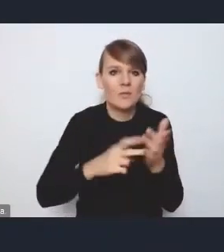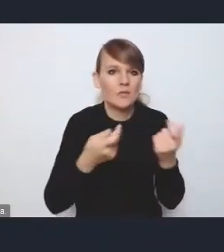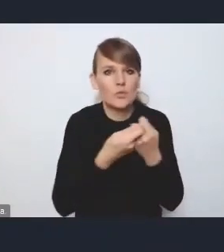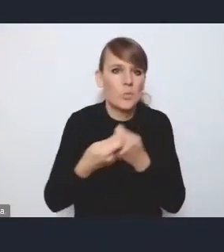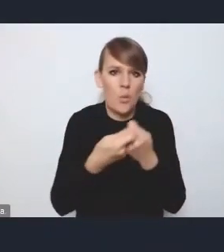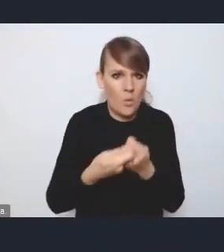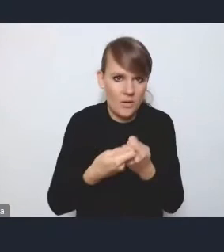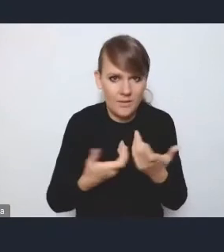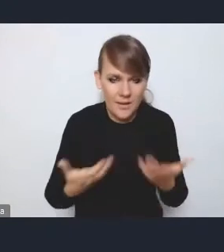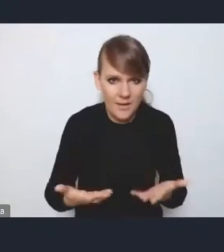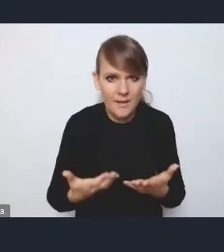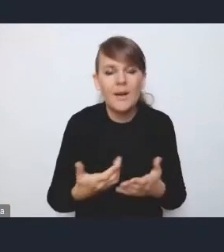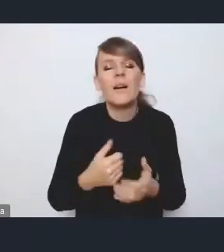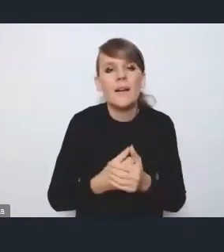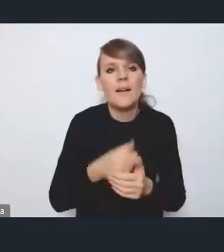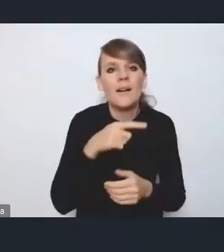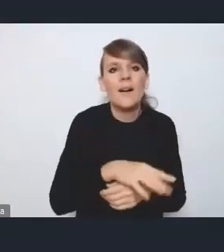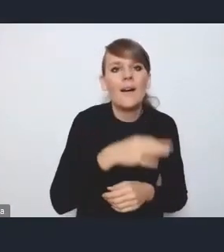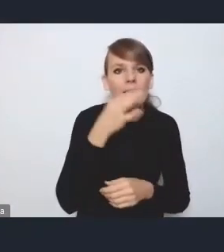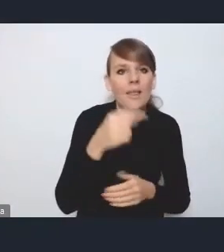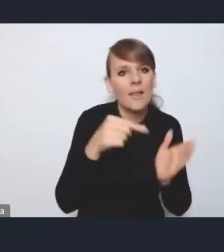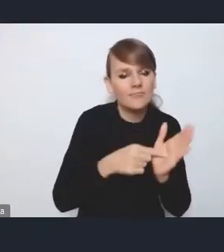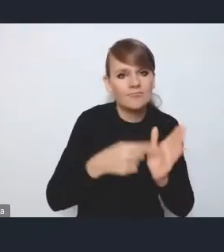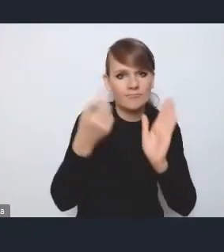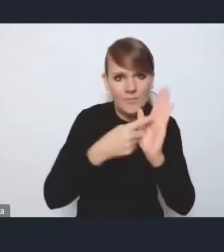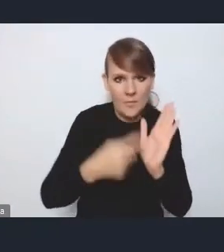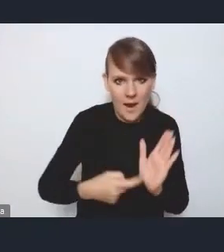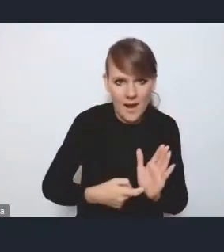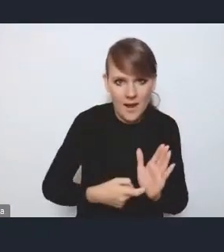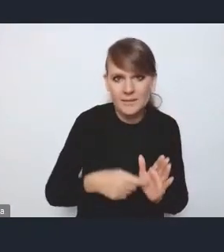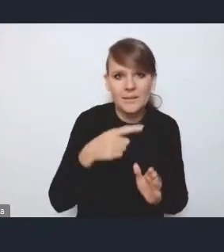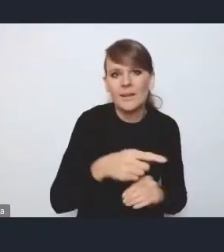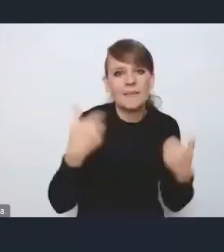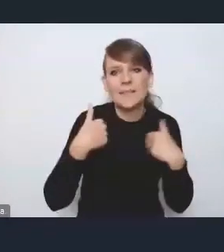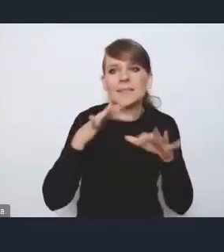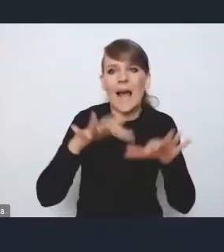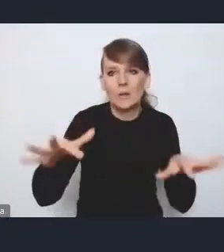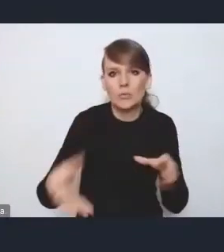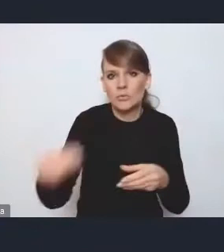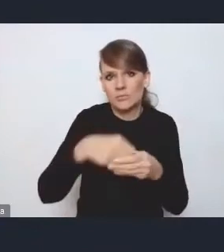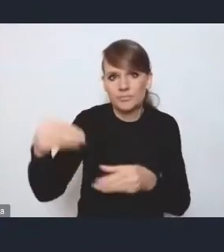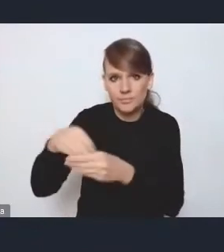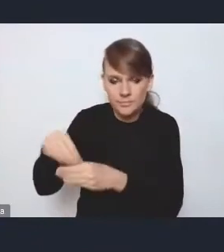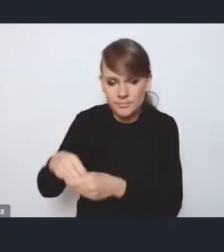więc takie usztywnienie tych MOF-ów pod kątem właśnie ich nadmiernego nierozszerzania, wydaje mi się, że byłoby wskazane